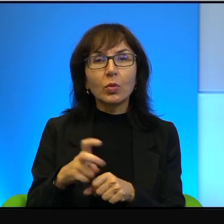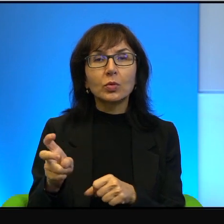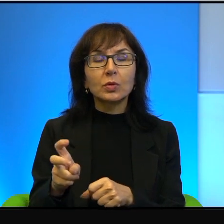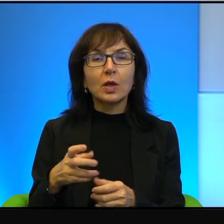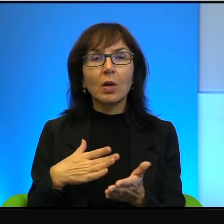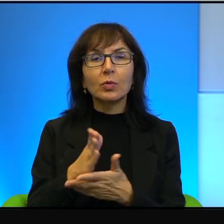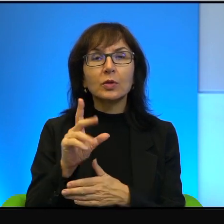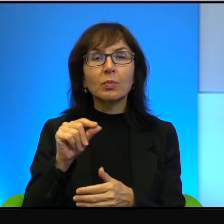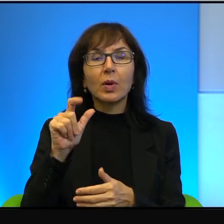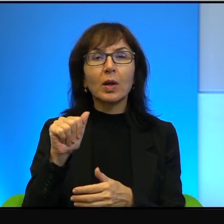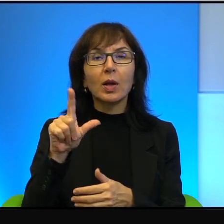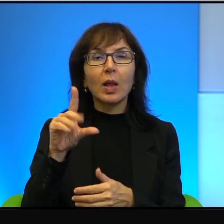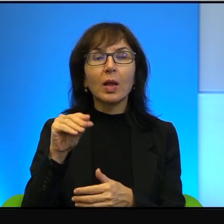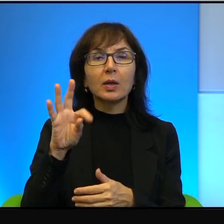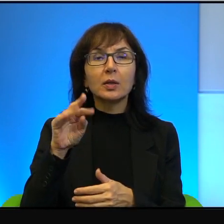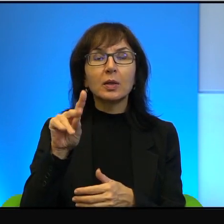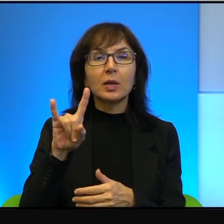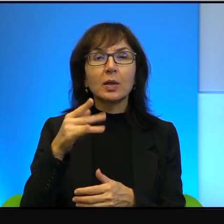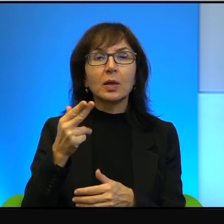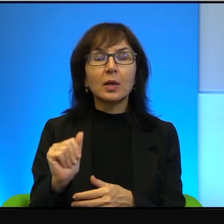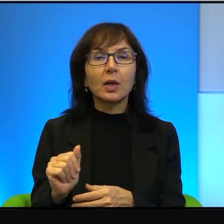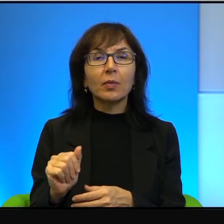Nie chcieli tego. Dla nichego typu,